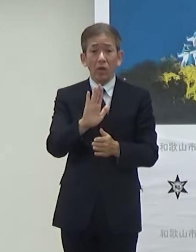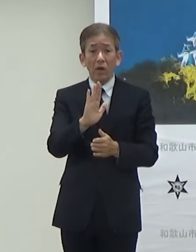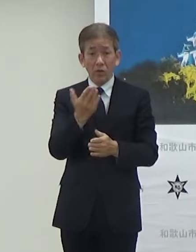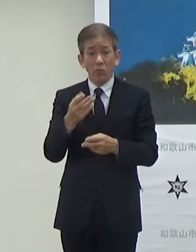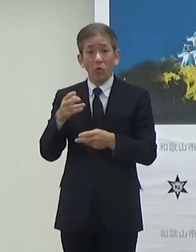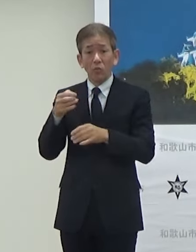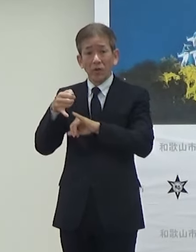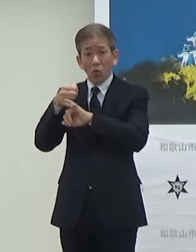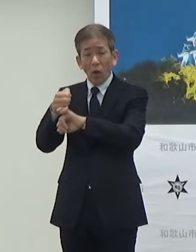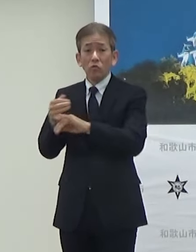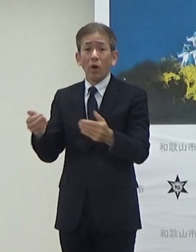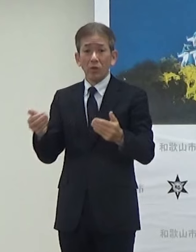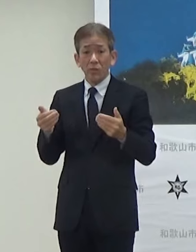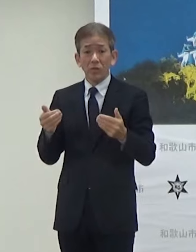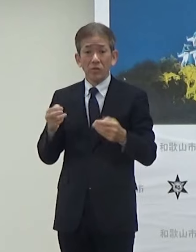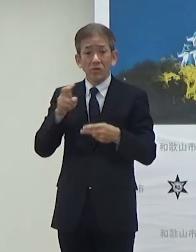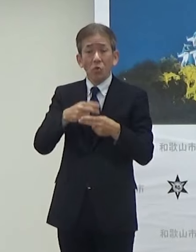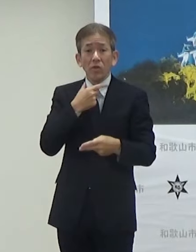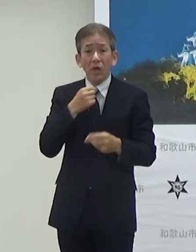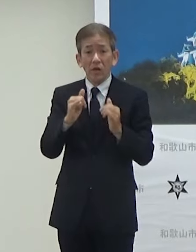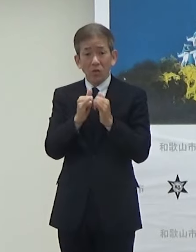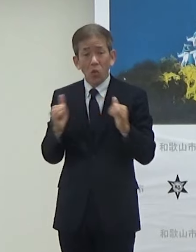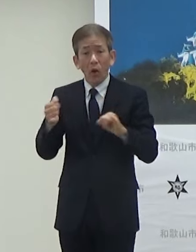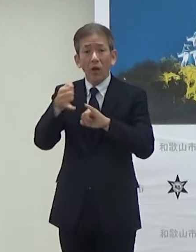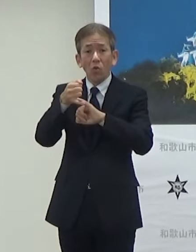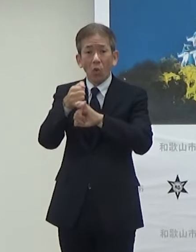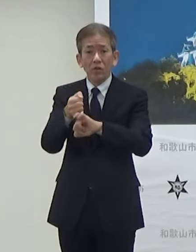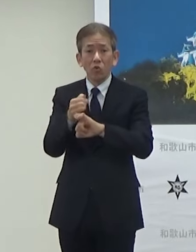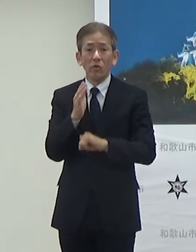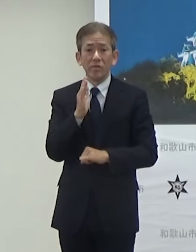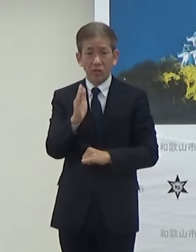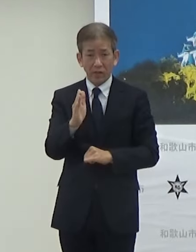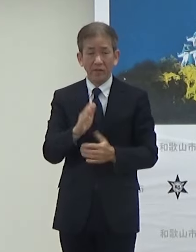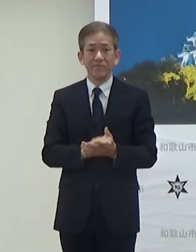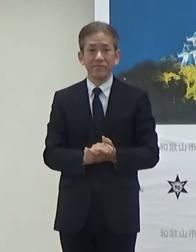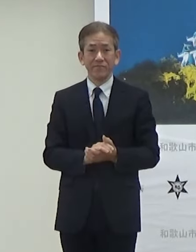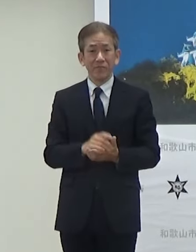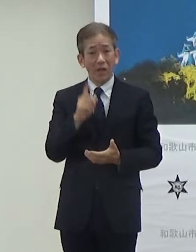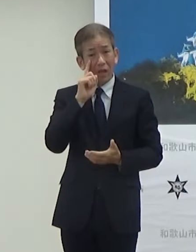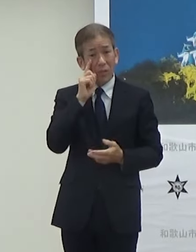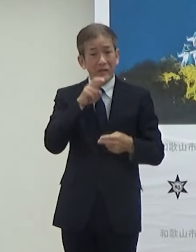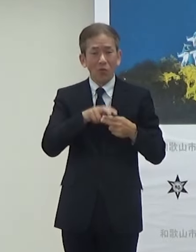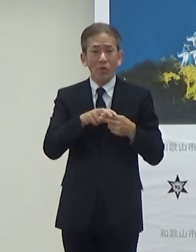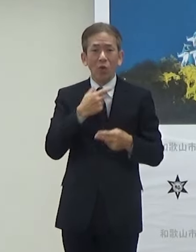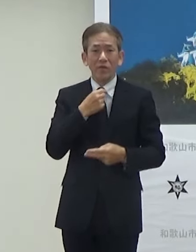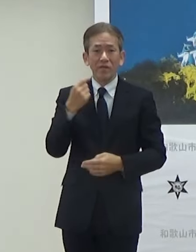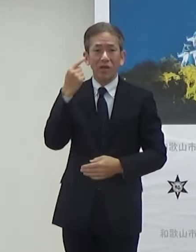ご希望の方は予約していただいて試していただければというふうに思います